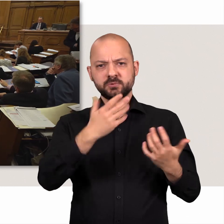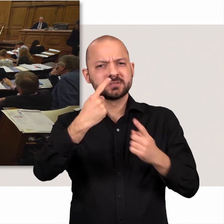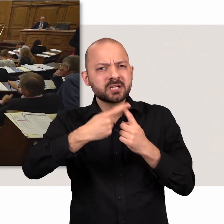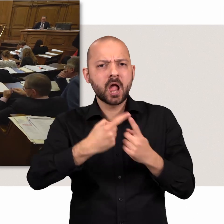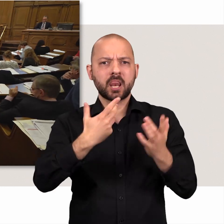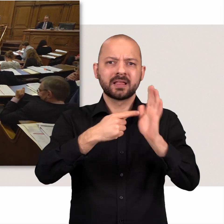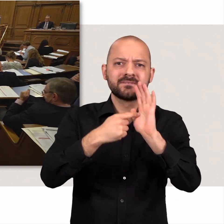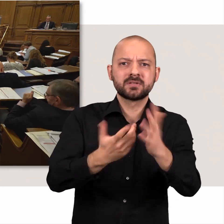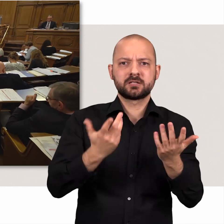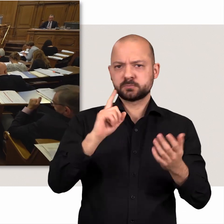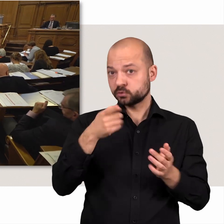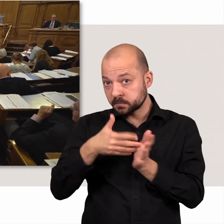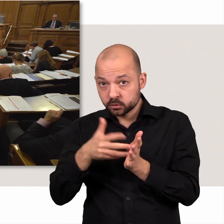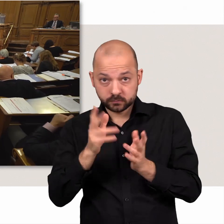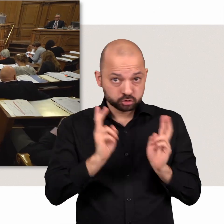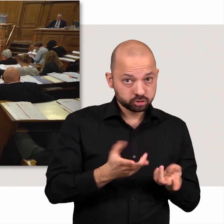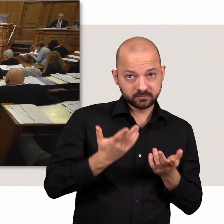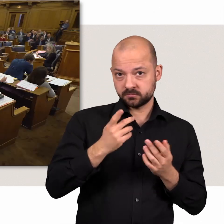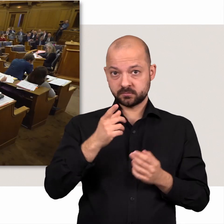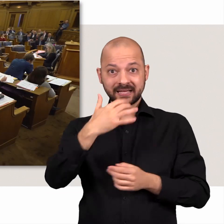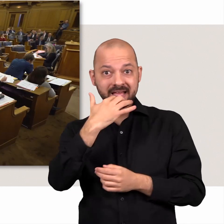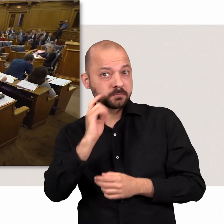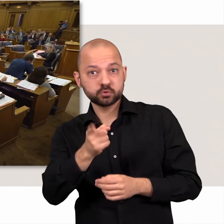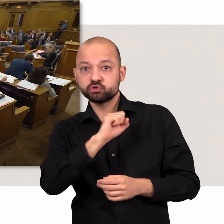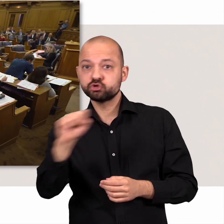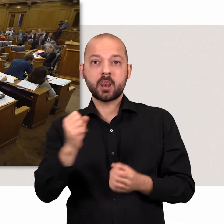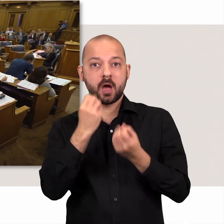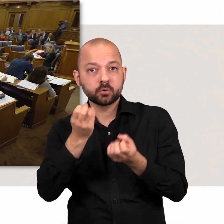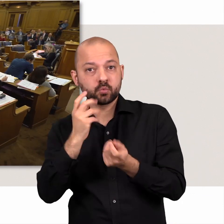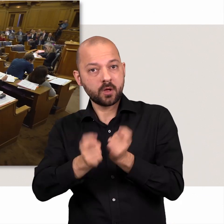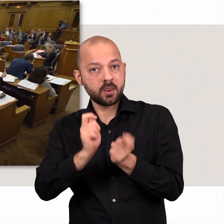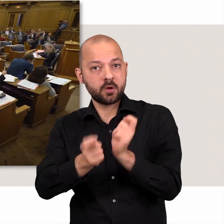Zahlen und Hinweise müssen spontan überprüft, Reden sofort aktualisiert werden.